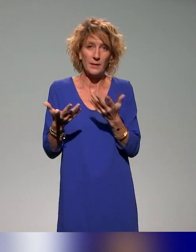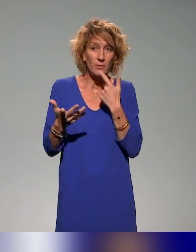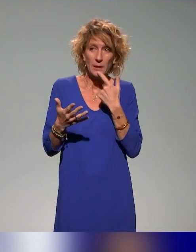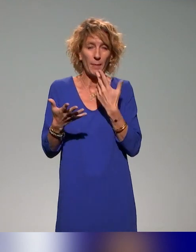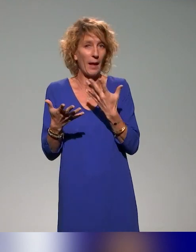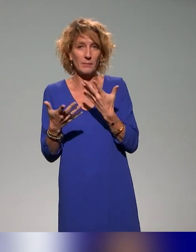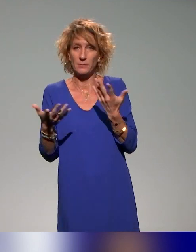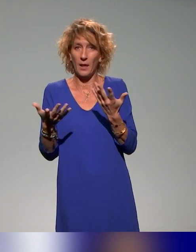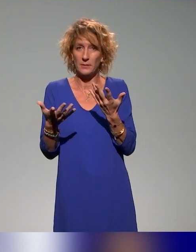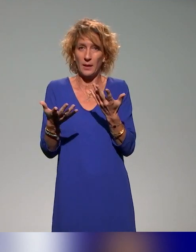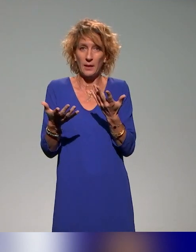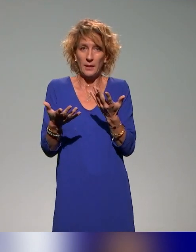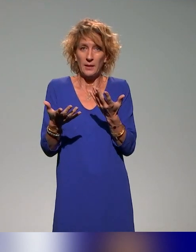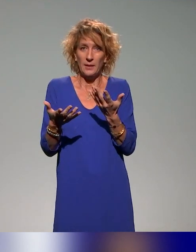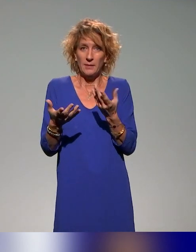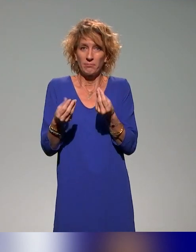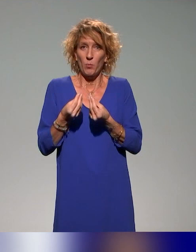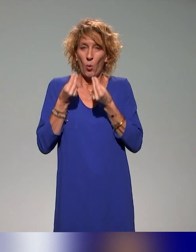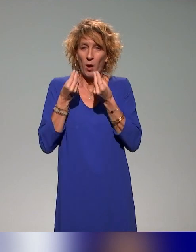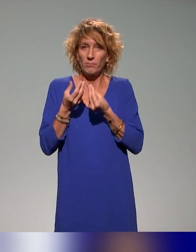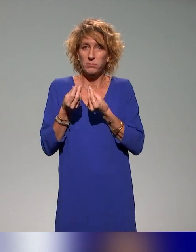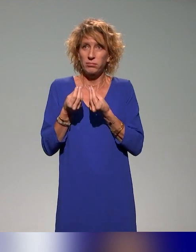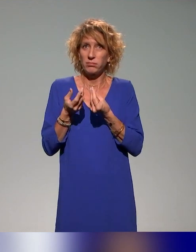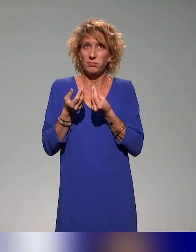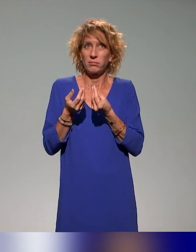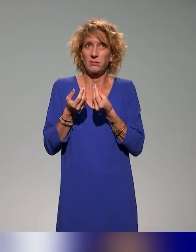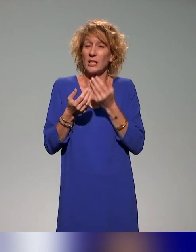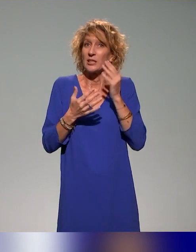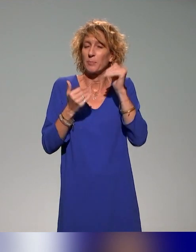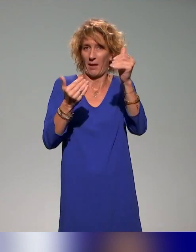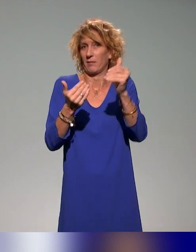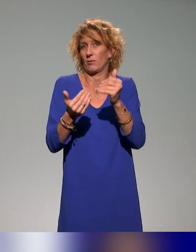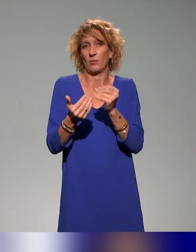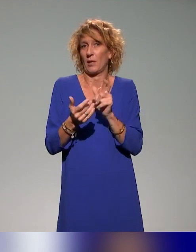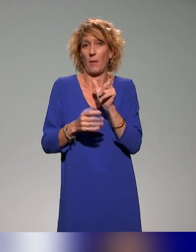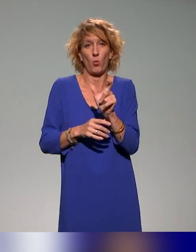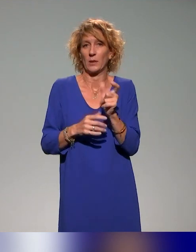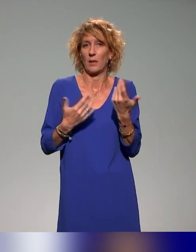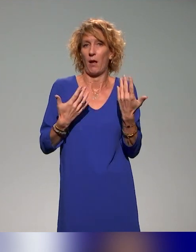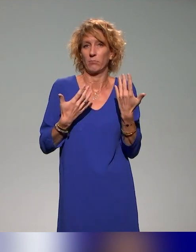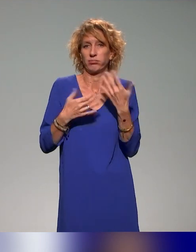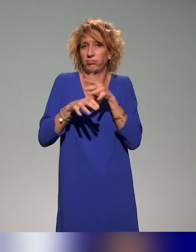mais à la limite, ce sera, j'espère, dans quelques années, plus besoin de le dire, puisque ce sera naturel.